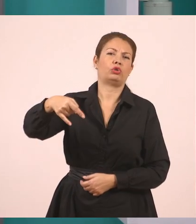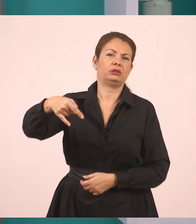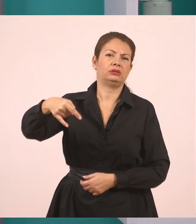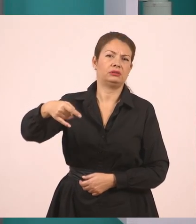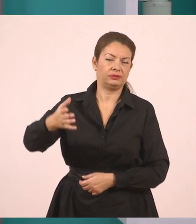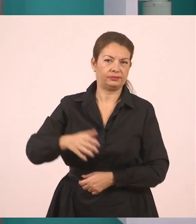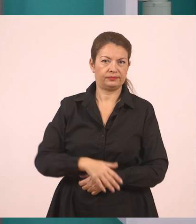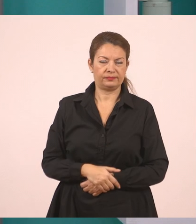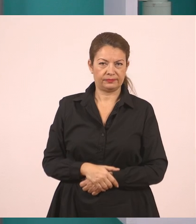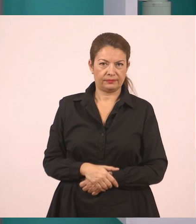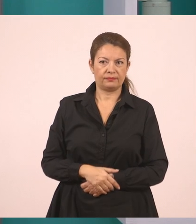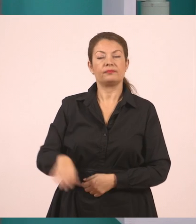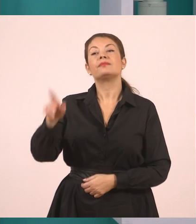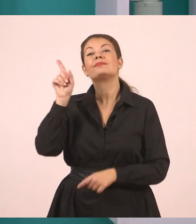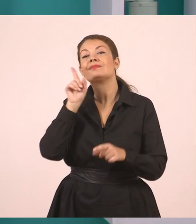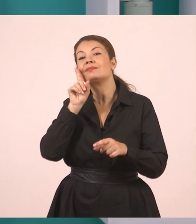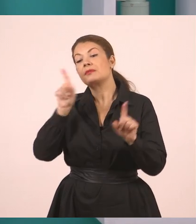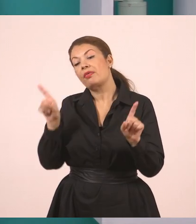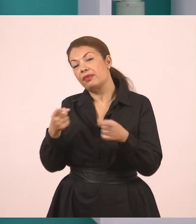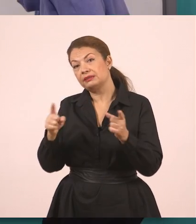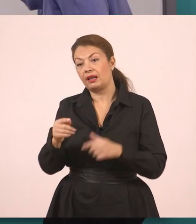ζήτησε από τον Παναγιώτη.